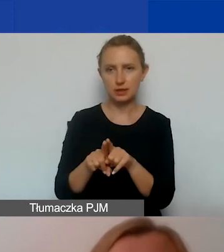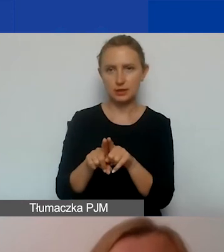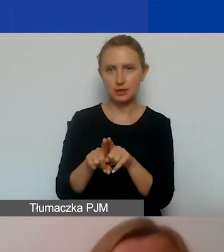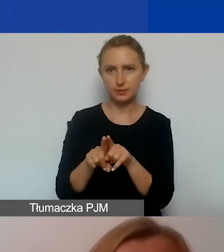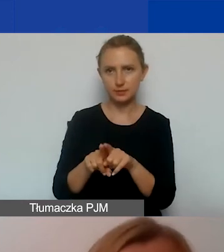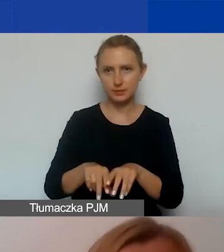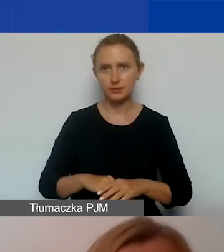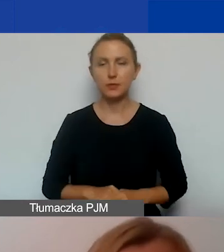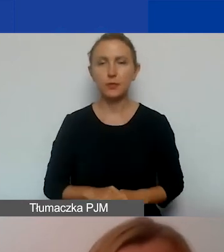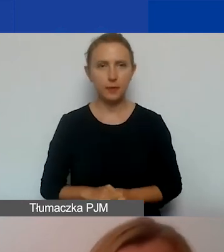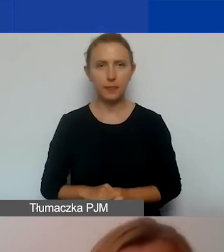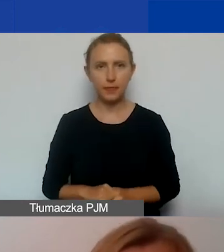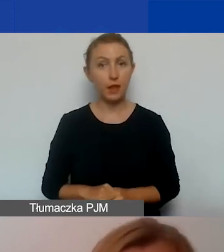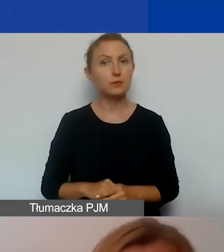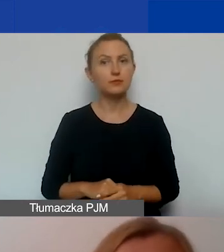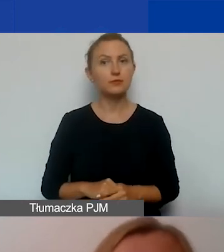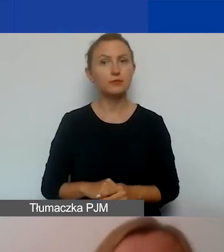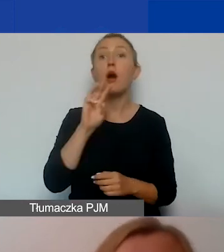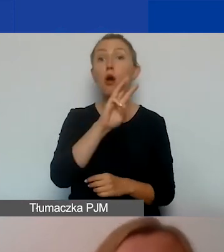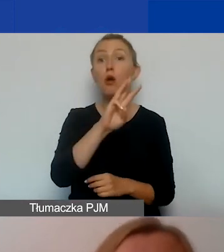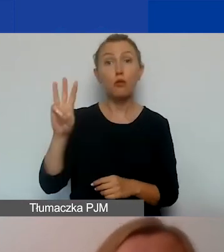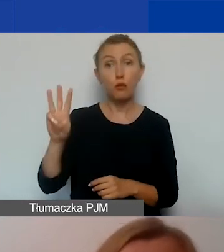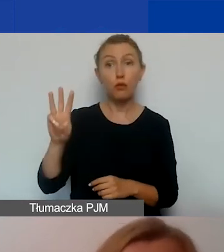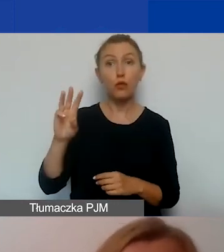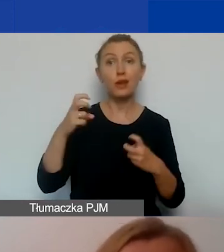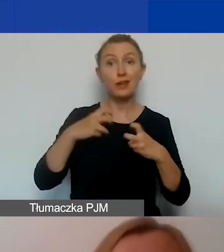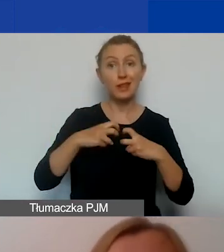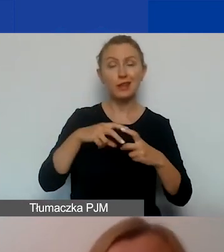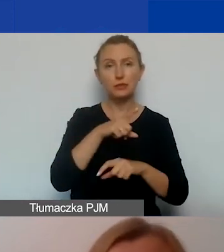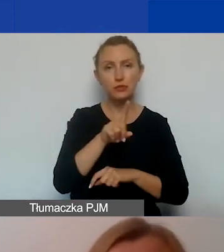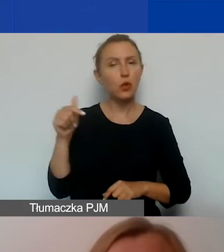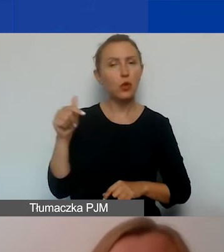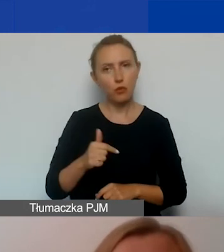Jeżeli chodzi o obecność w Internecie, to powinniście, musicie stworzyć